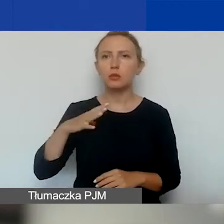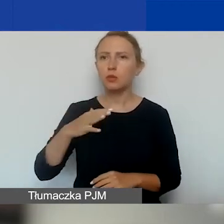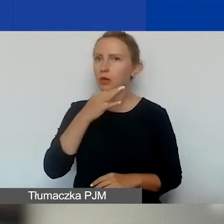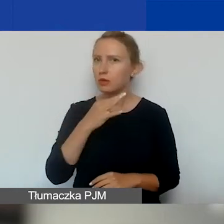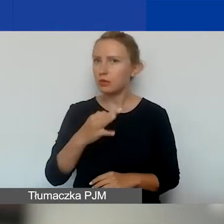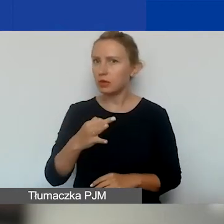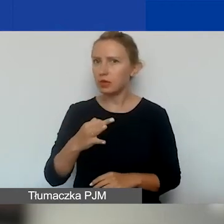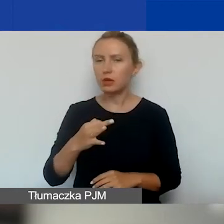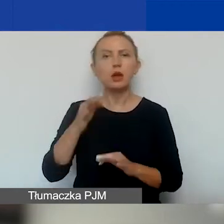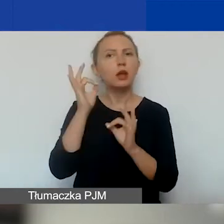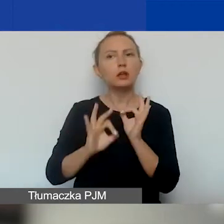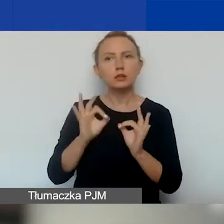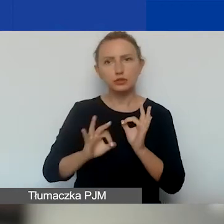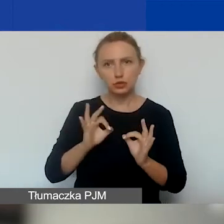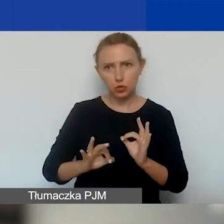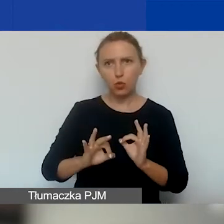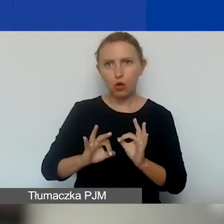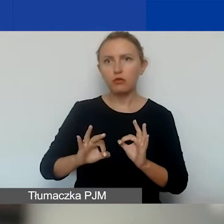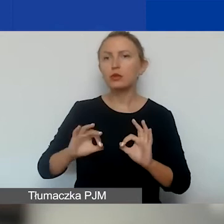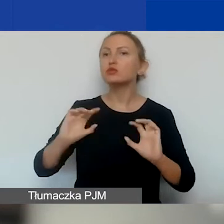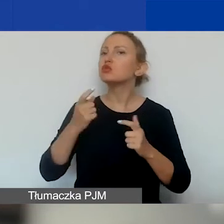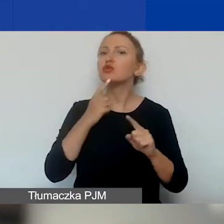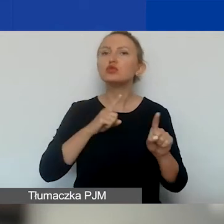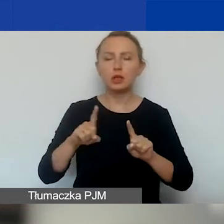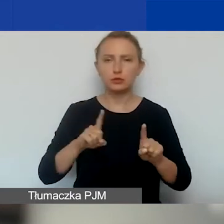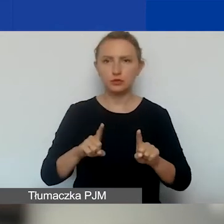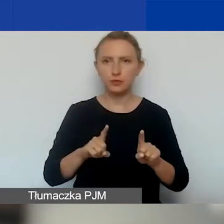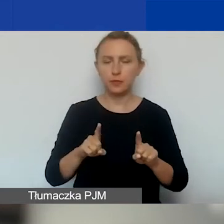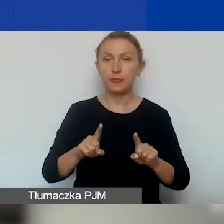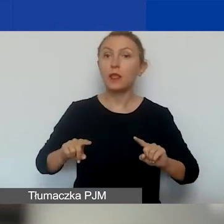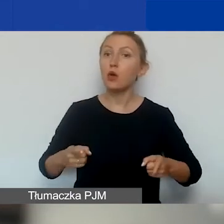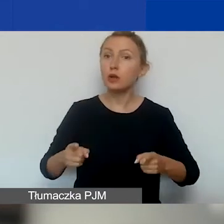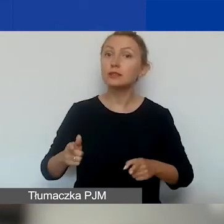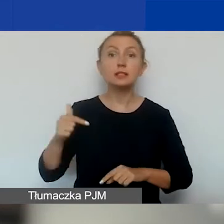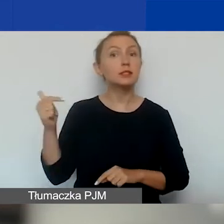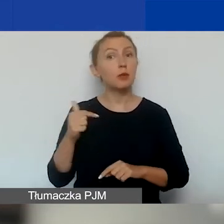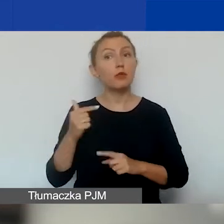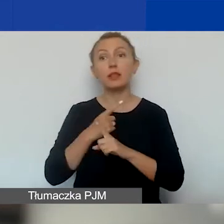szczegółowe wyjaśnienie, co to znaczy, że ta organizacja powinna być niezależna,